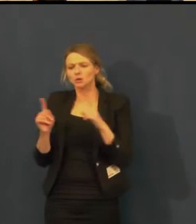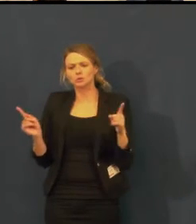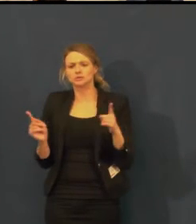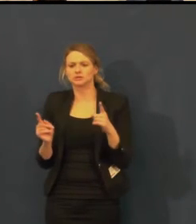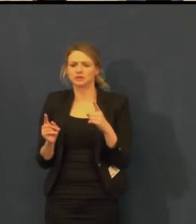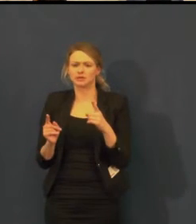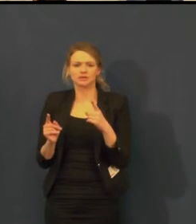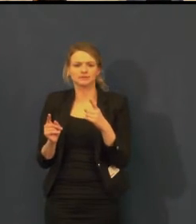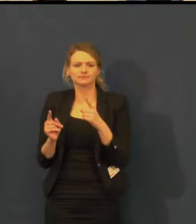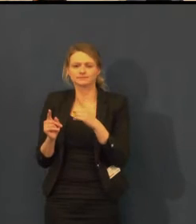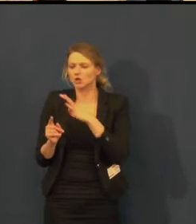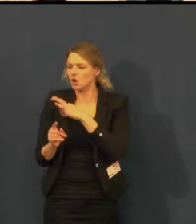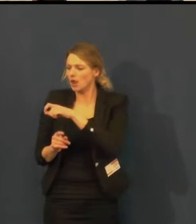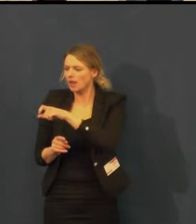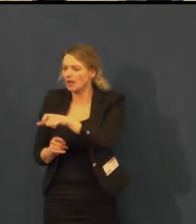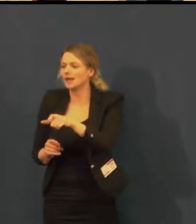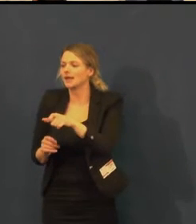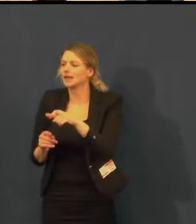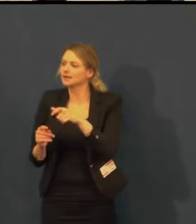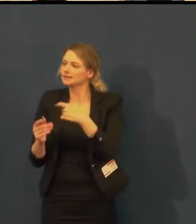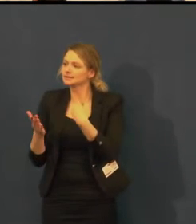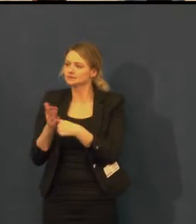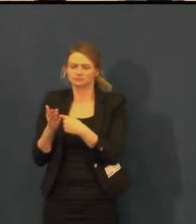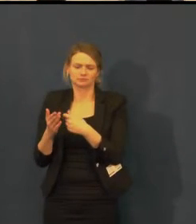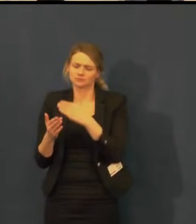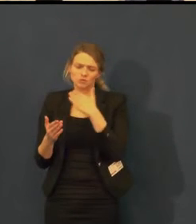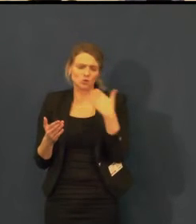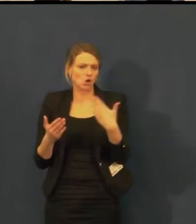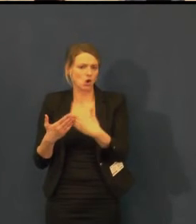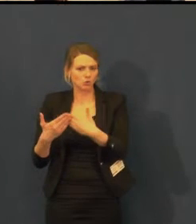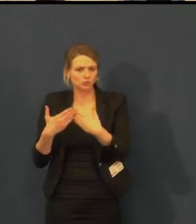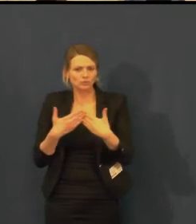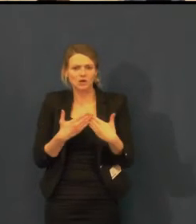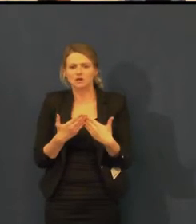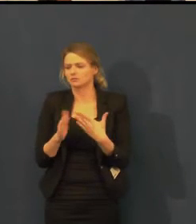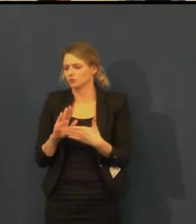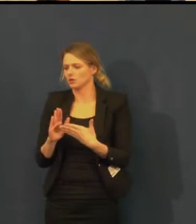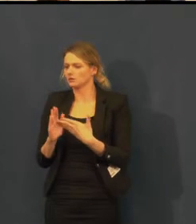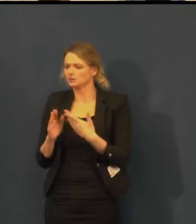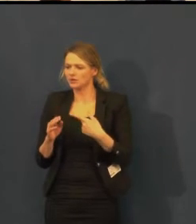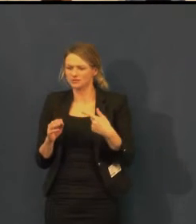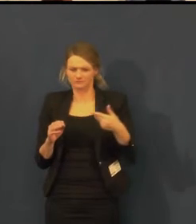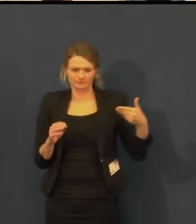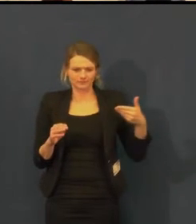Např. Klára Cibulková, která s námi v září strávila hezké odpoledne